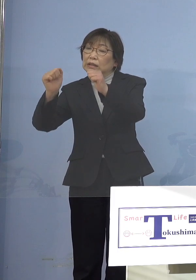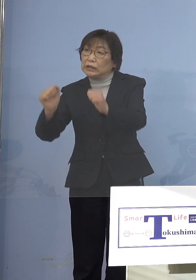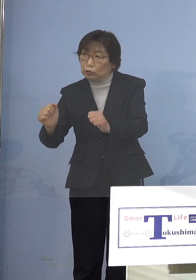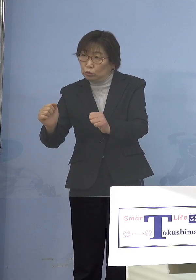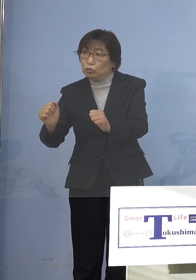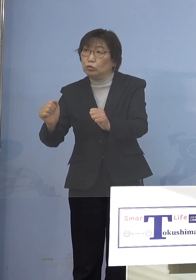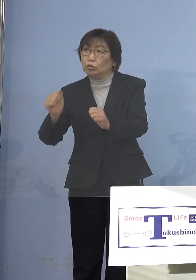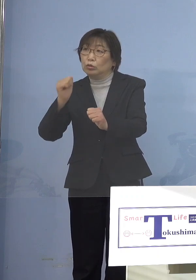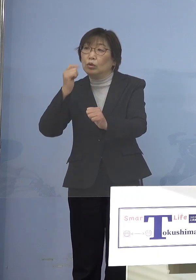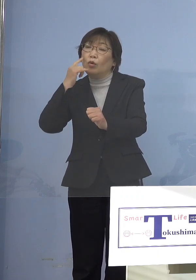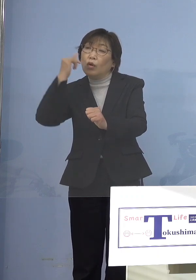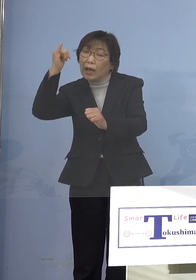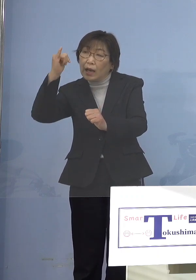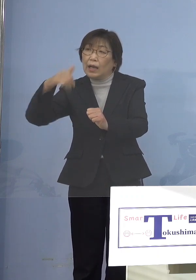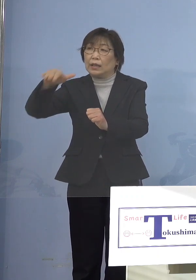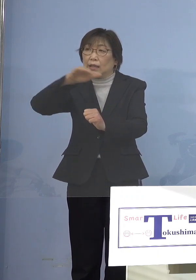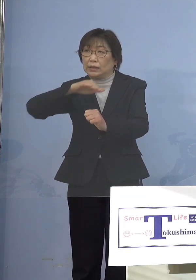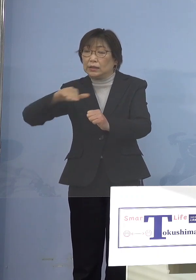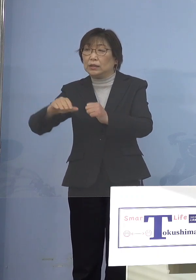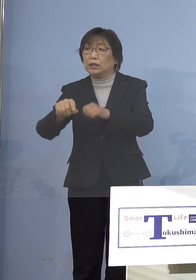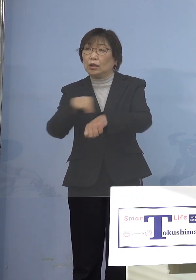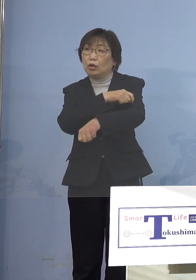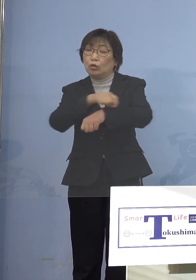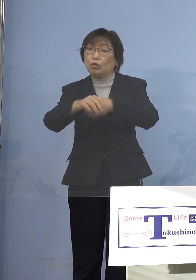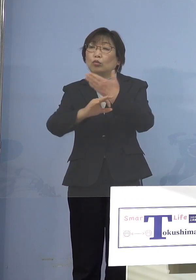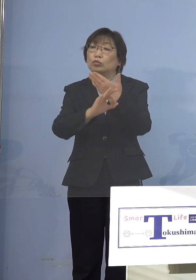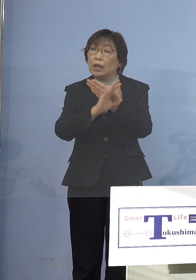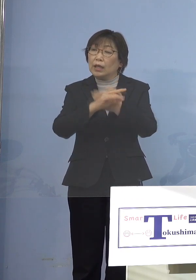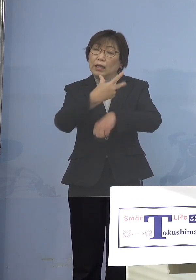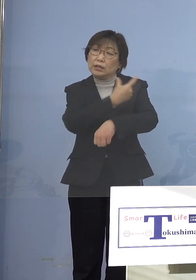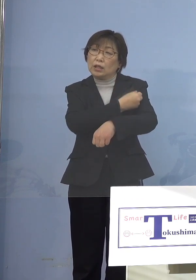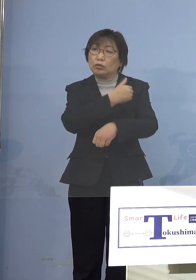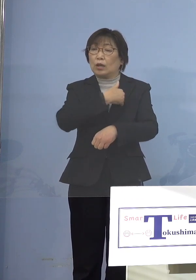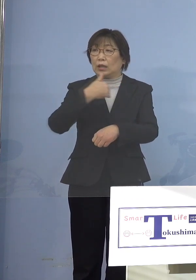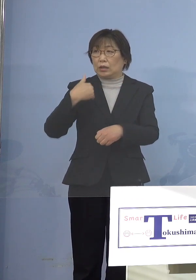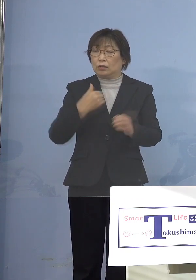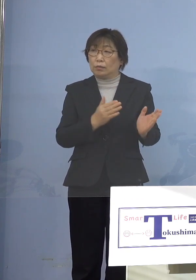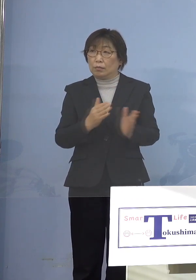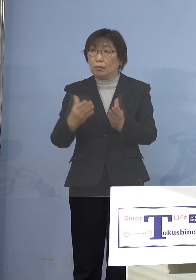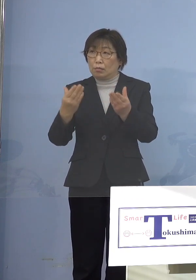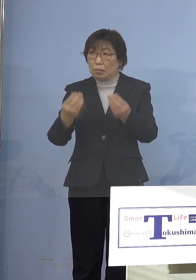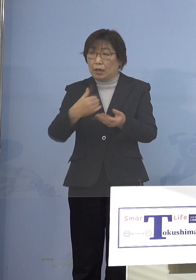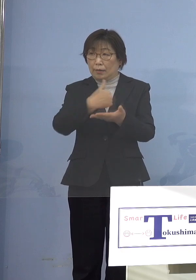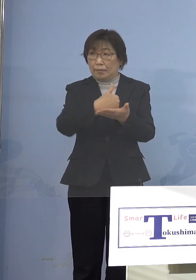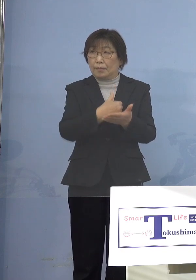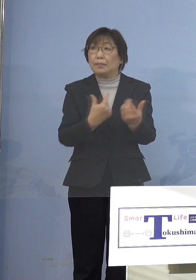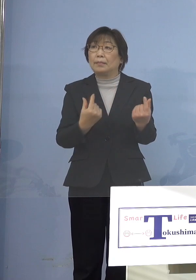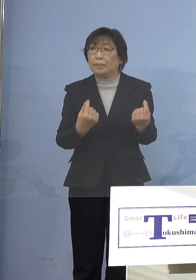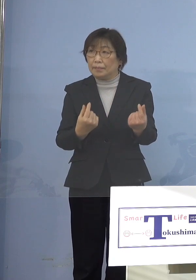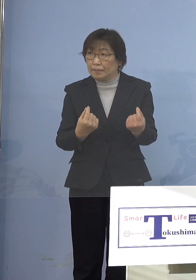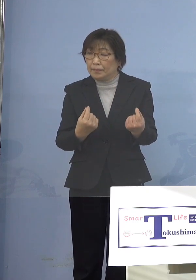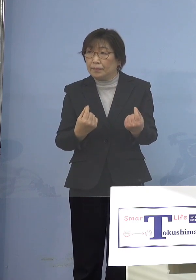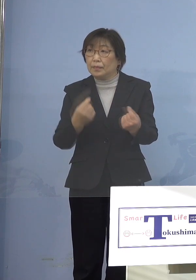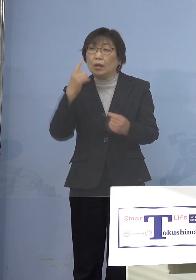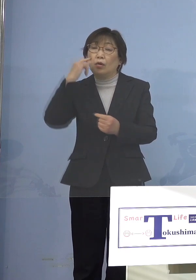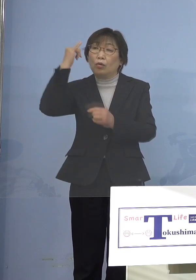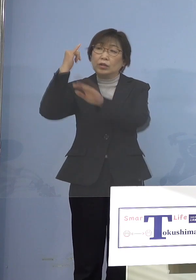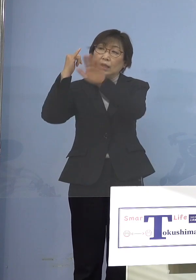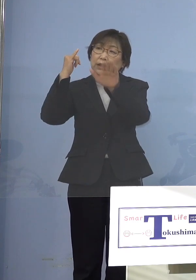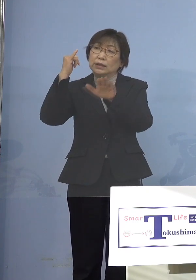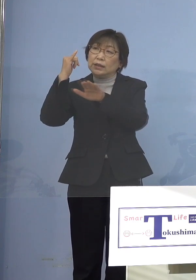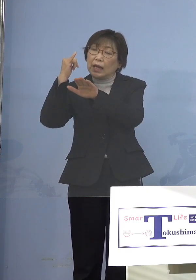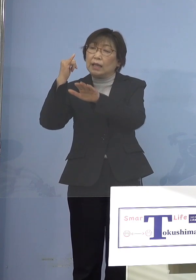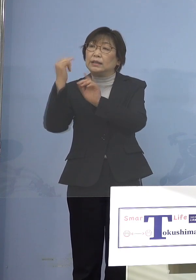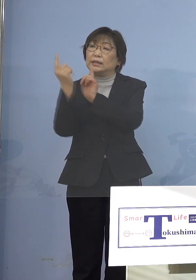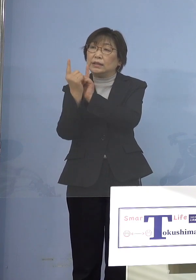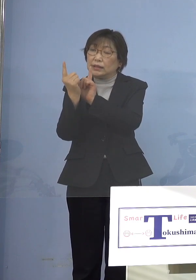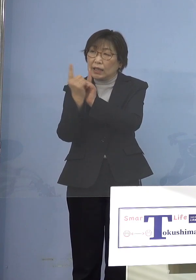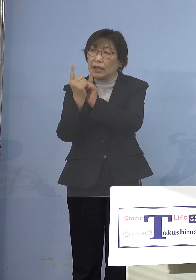特例で接種ができるようにする ということで保護者に対しての呼びかけ